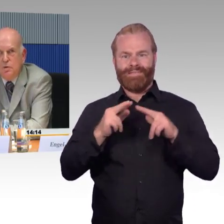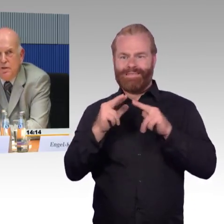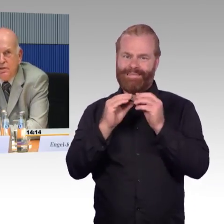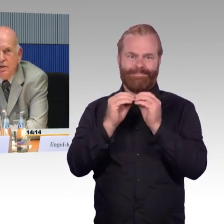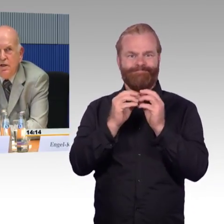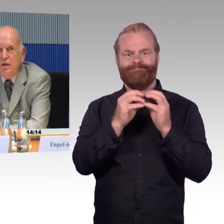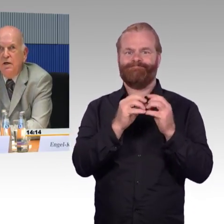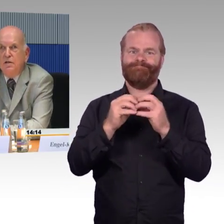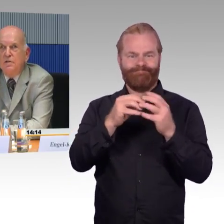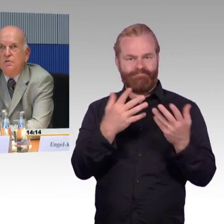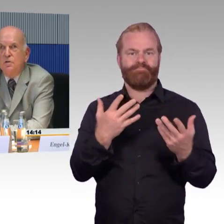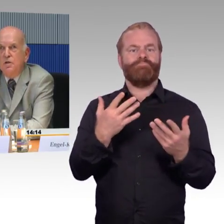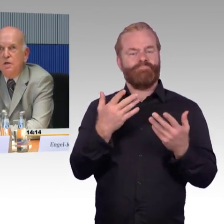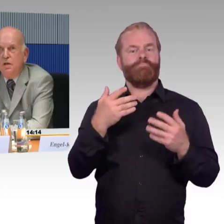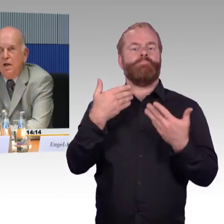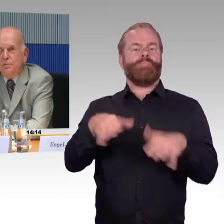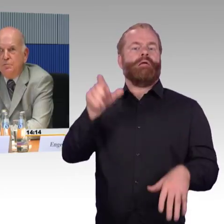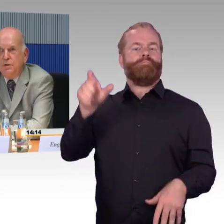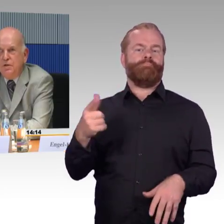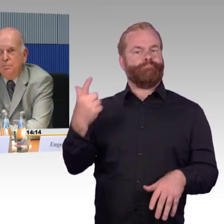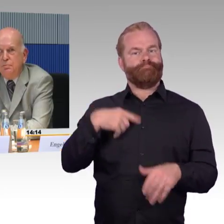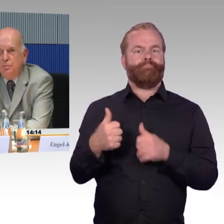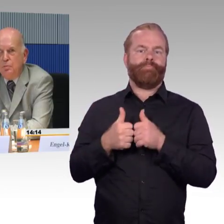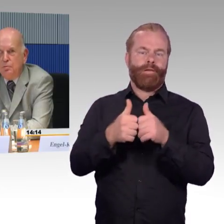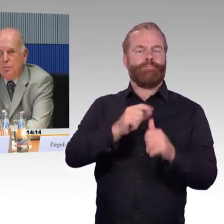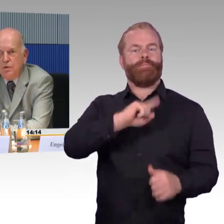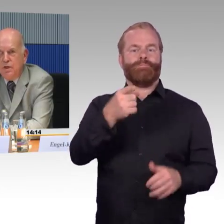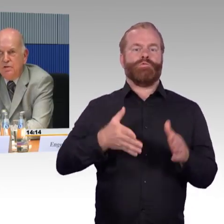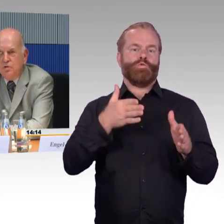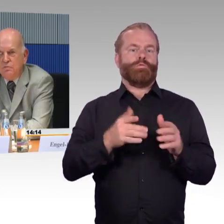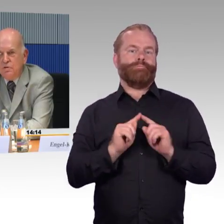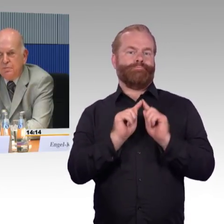und in Berlin hat das geklappt mit dem Mobilitätsservice.